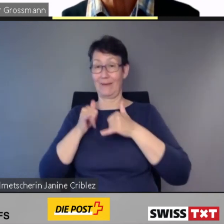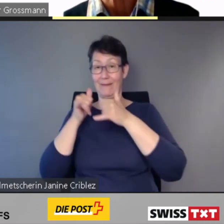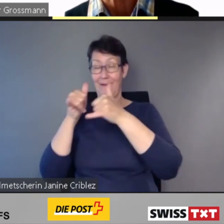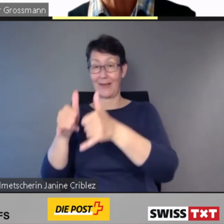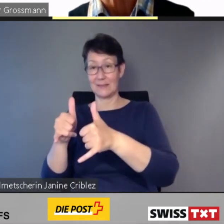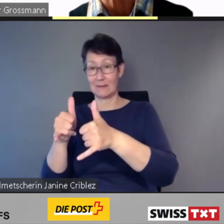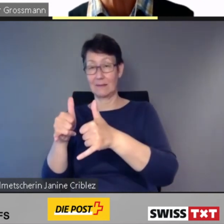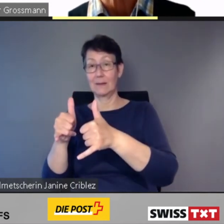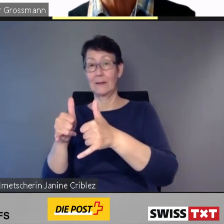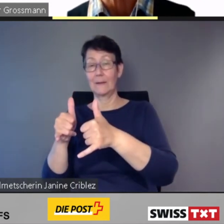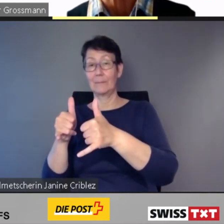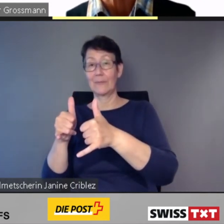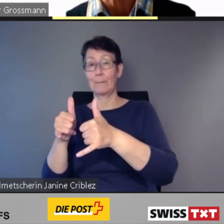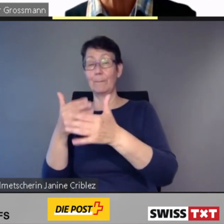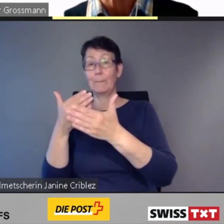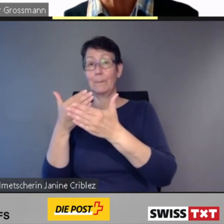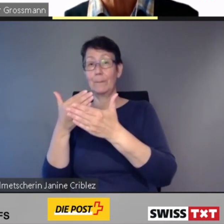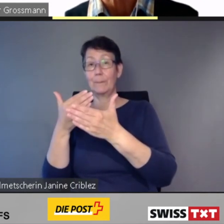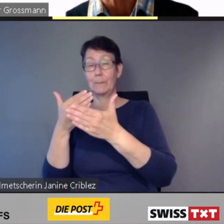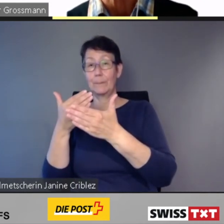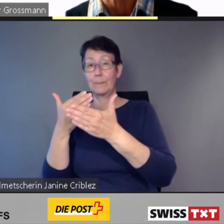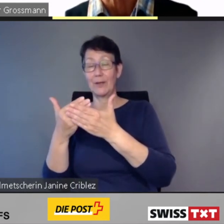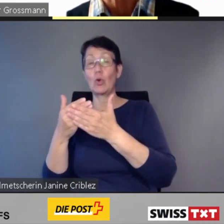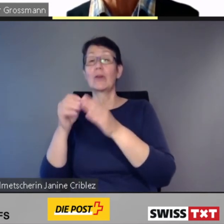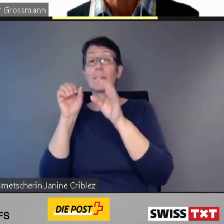und es werden